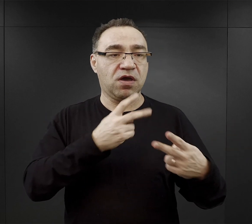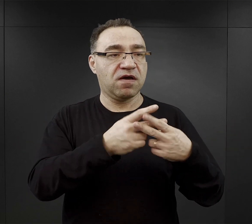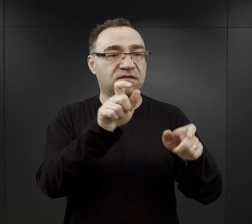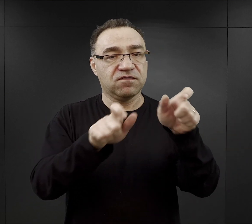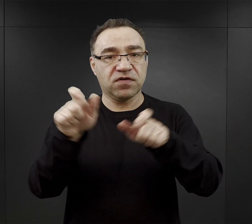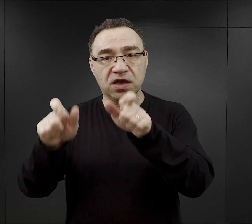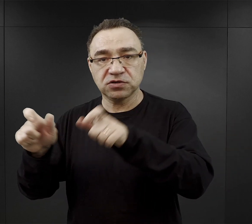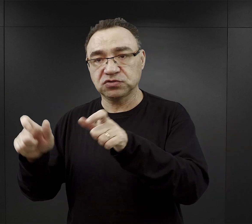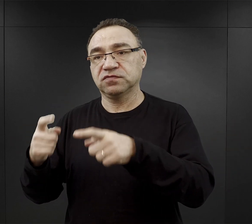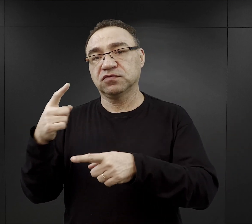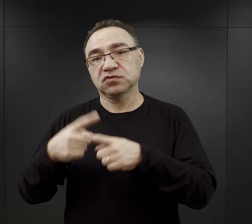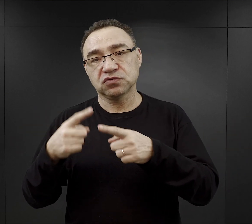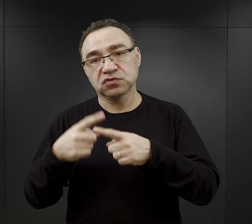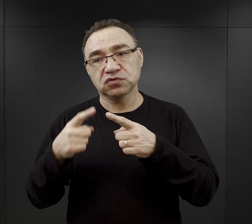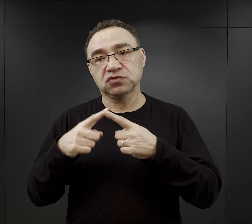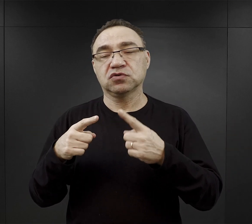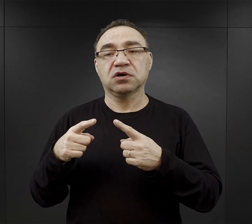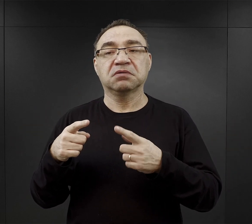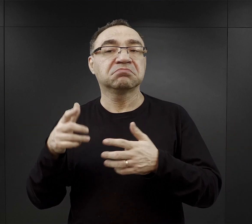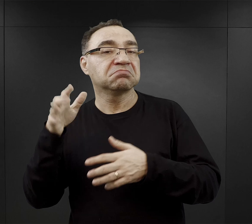więc mogli tym koncertom się przysłuchiwać,